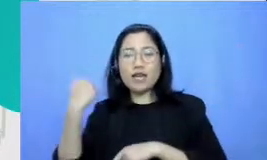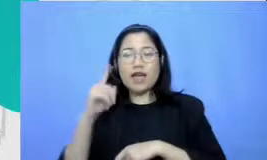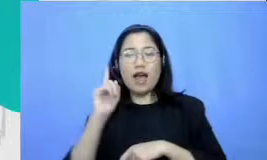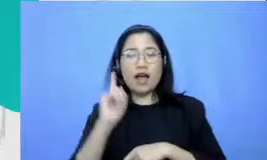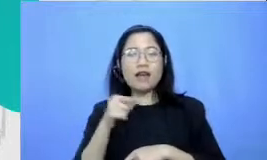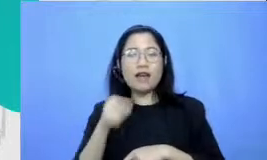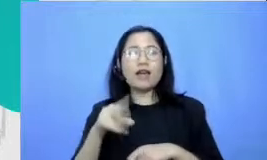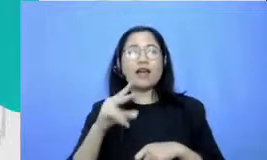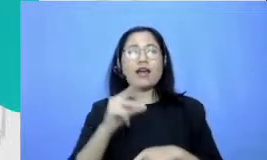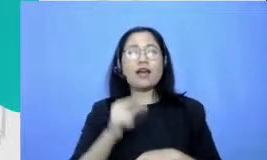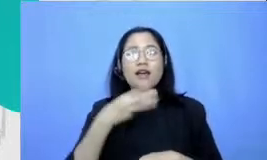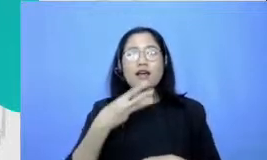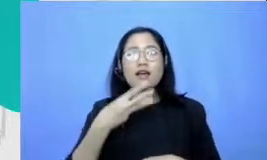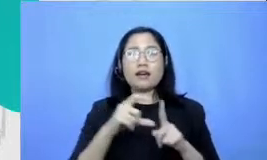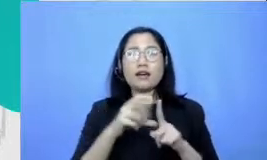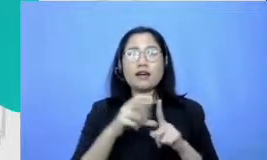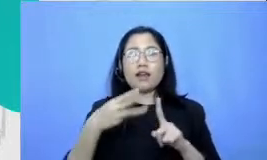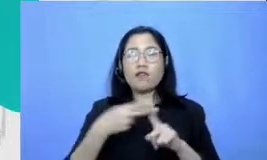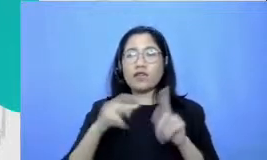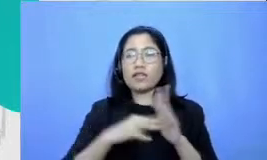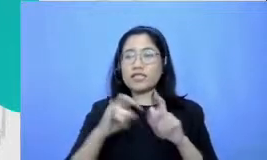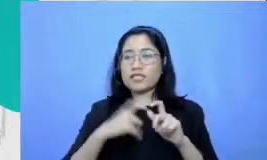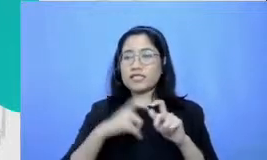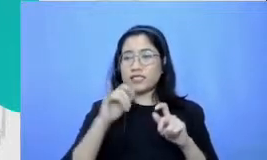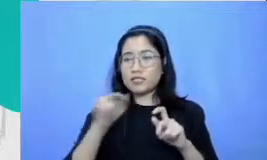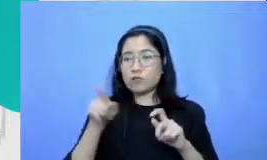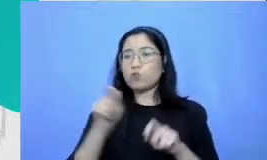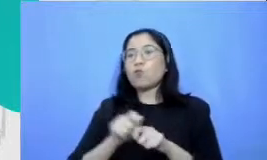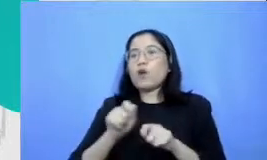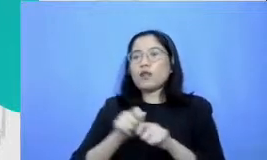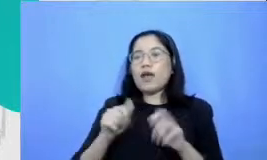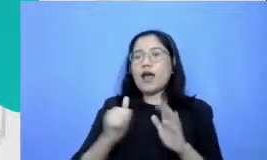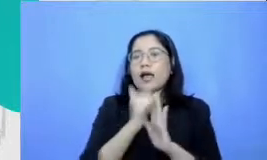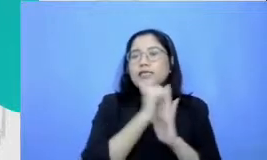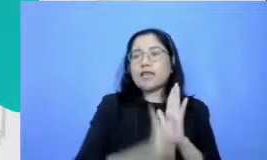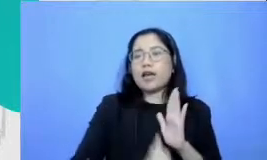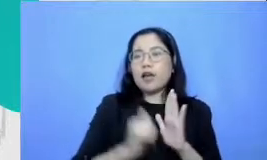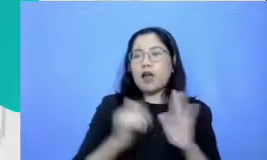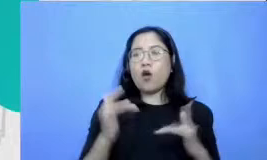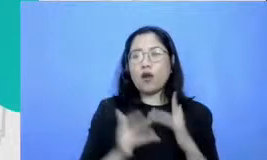itu adalah membuat Tibet online Bapak dan Ibu kenapa membuat Iben online itu sangat penting